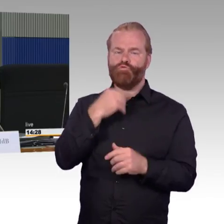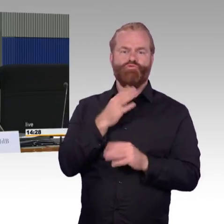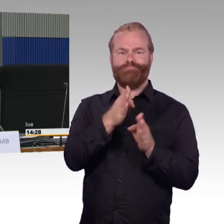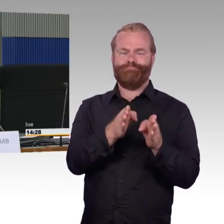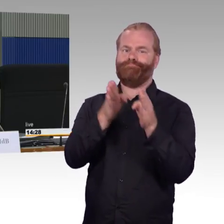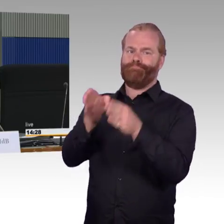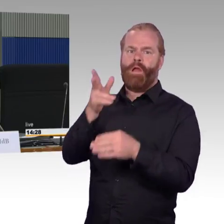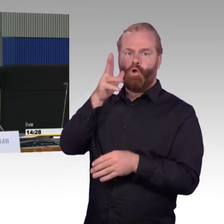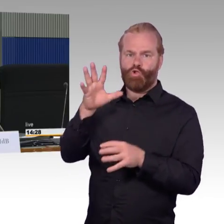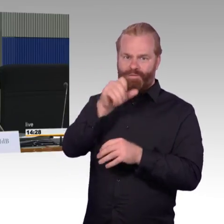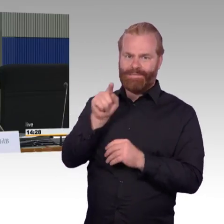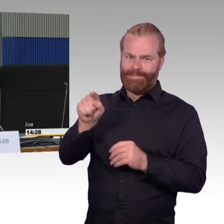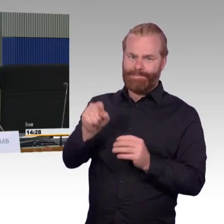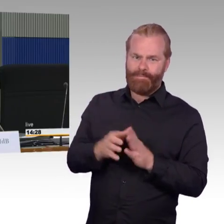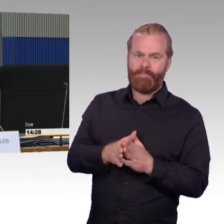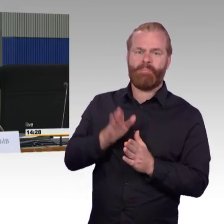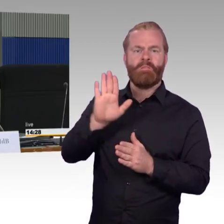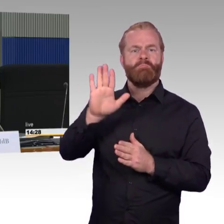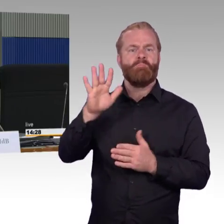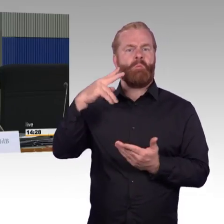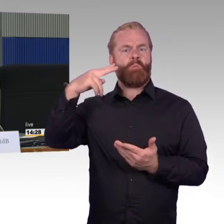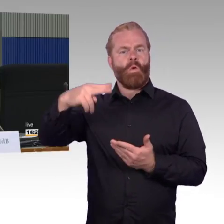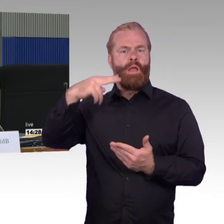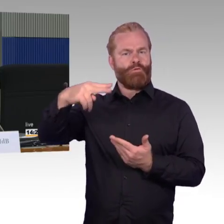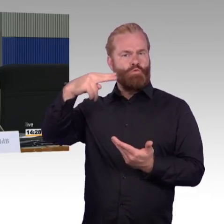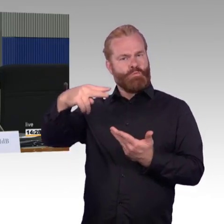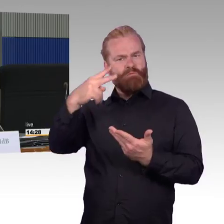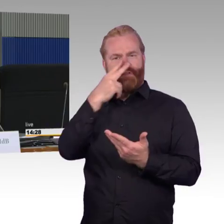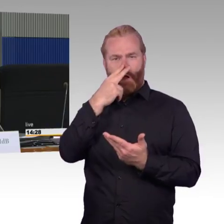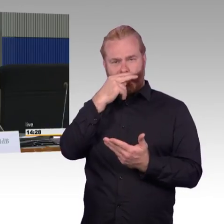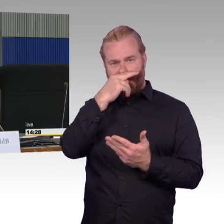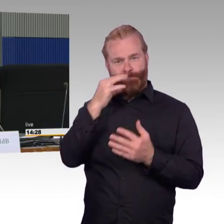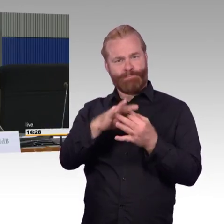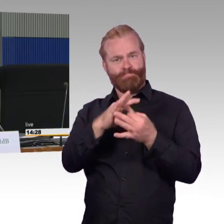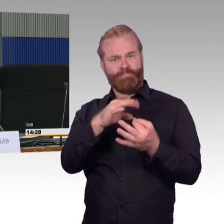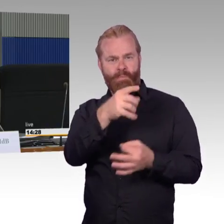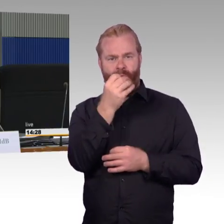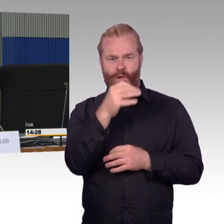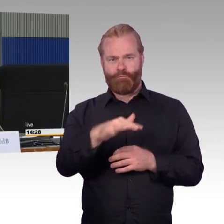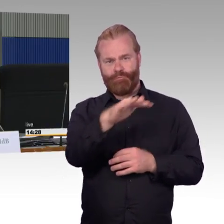mit vielleicht auch schon angepassten Bahnsteigen, wenn so ein Bahnhof dann mal überarbeitet ist,